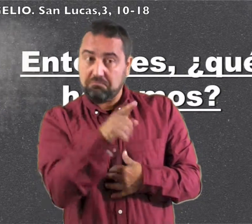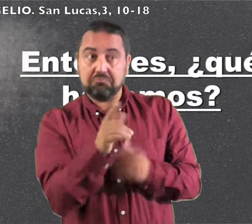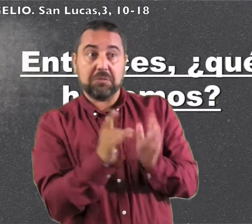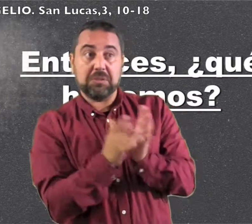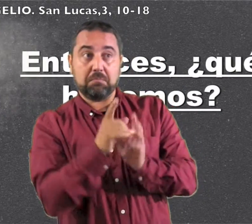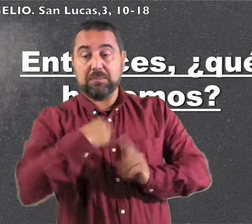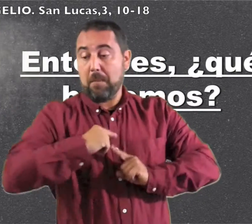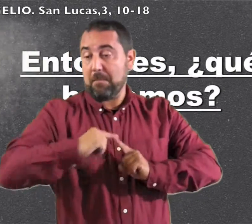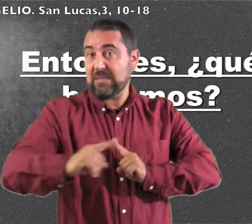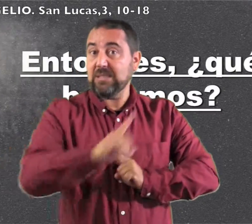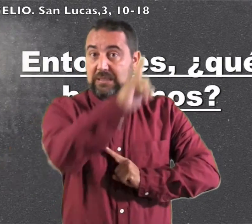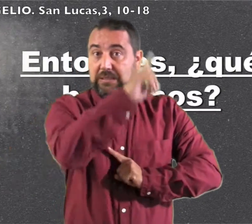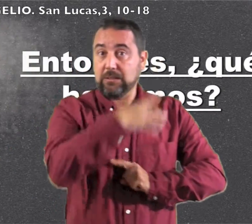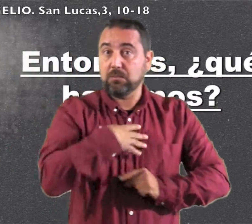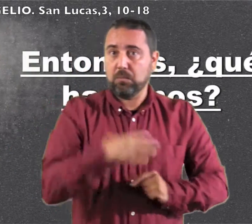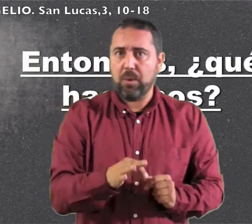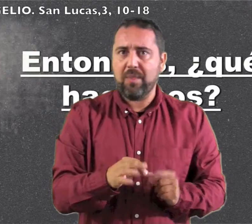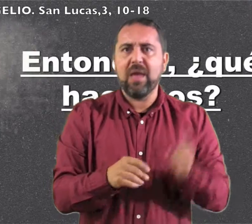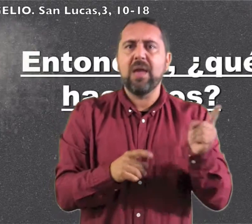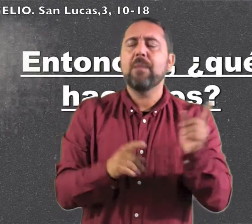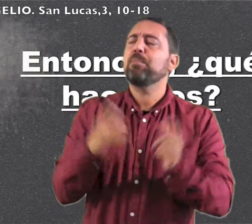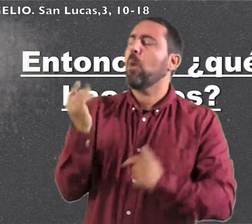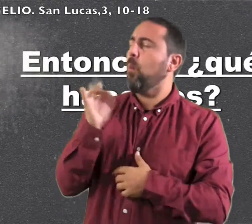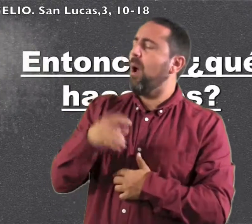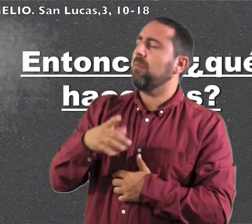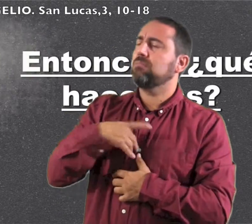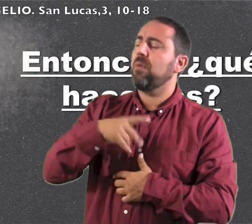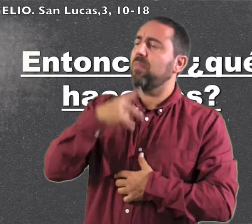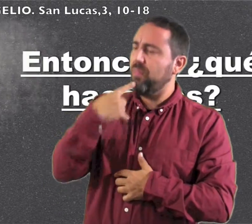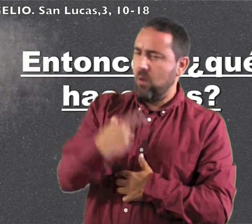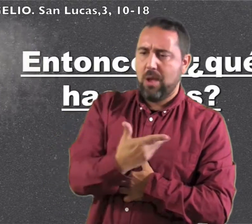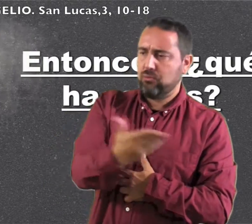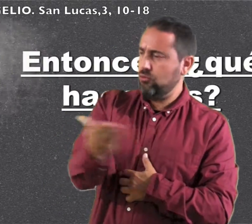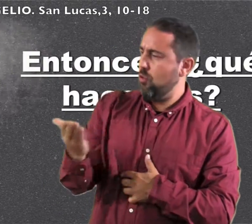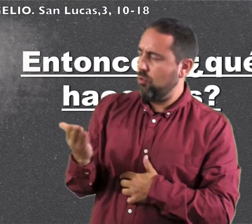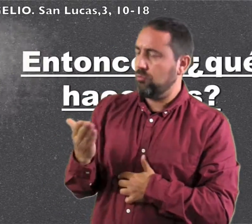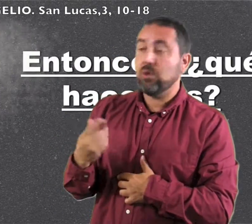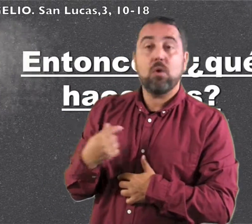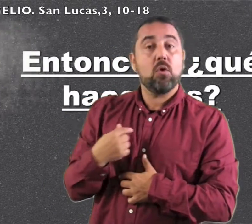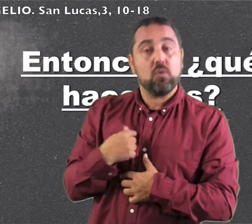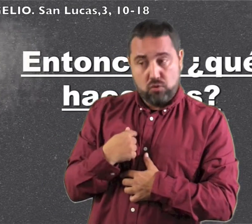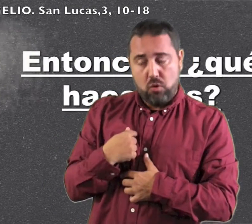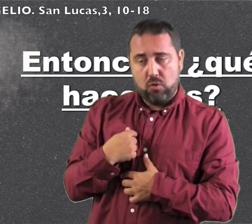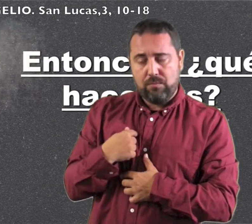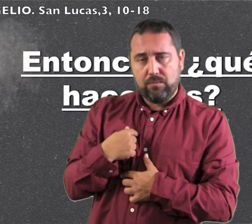si no sería Juan el Mesías; él tomó la palabra y dijo a todos: